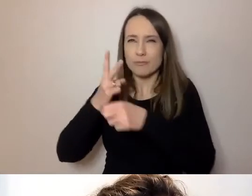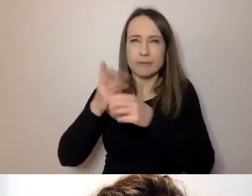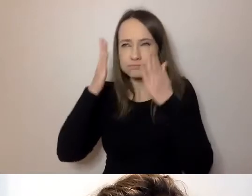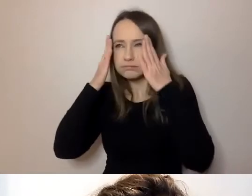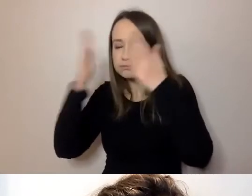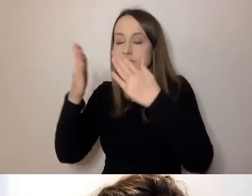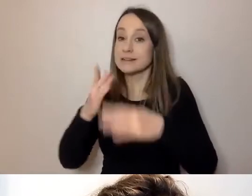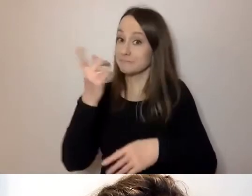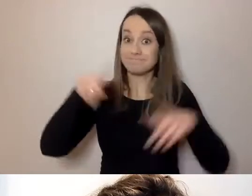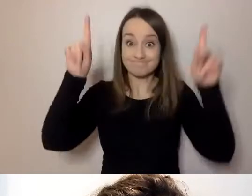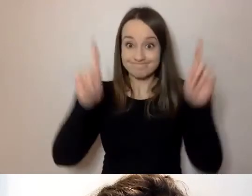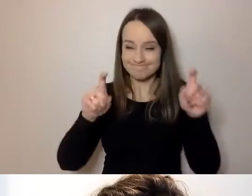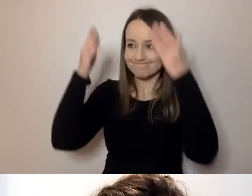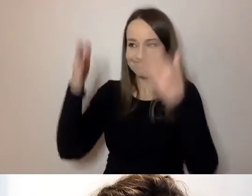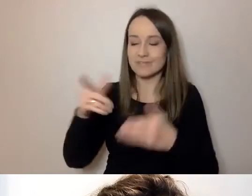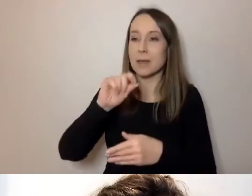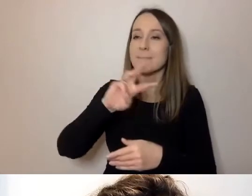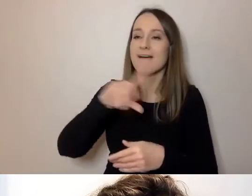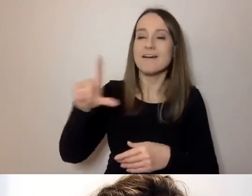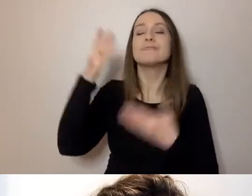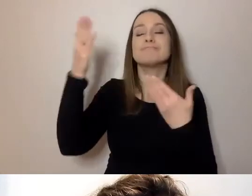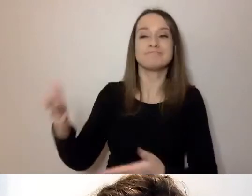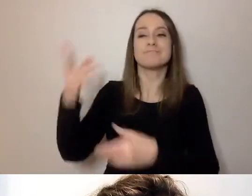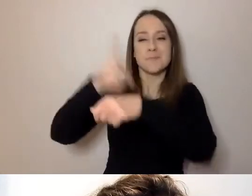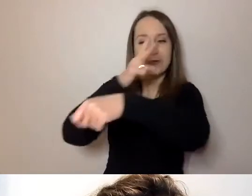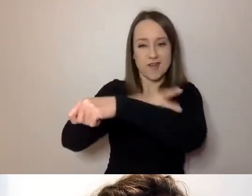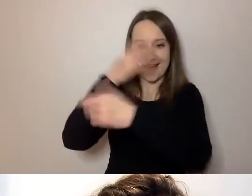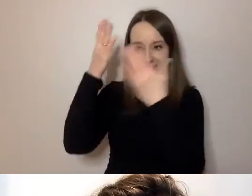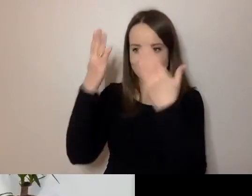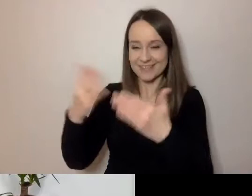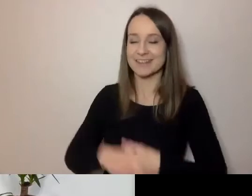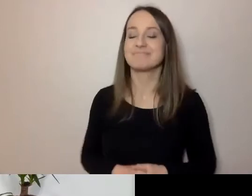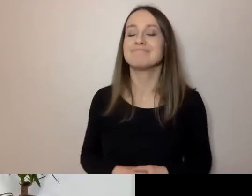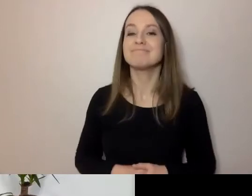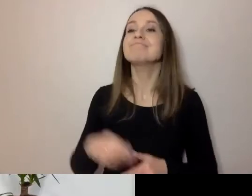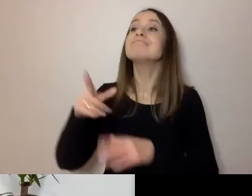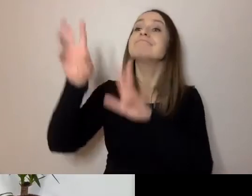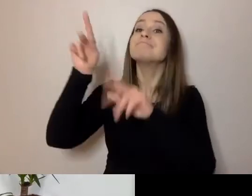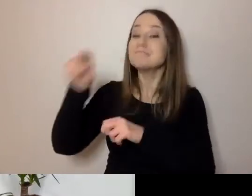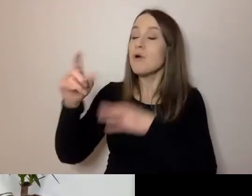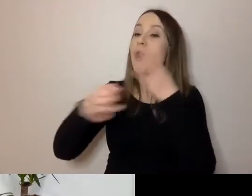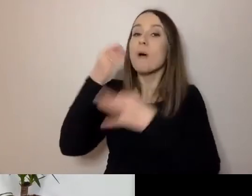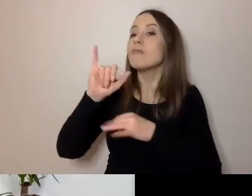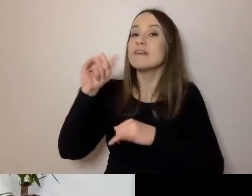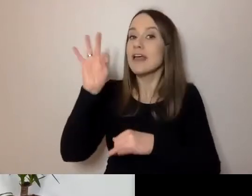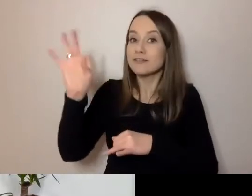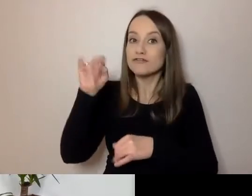Paweł z namaszczenia urzędu, jak rozmawialiśmy, opowie nam swoją perspektywę.